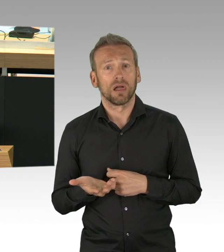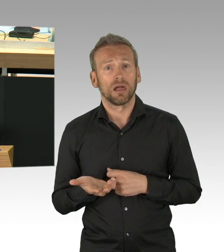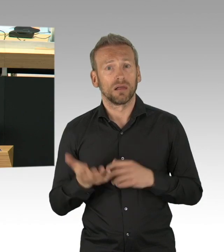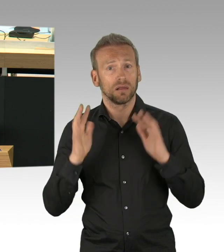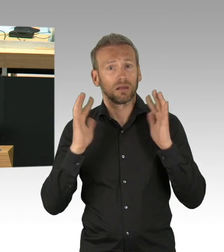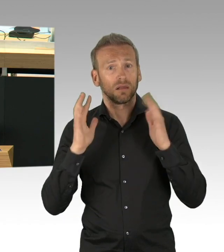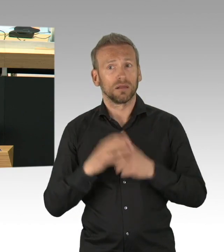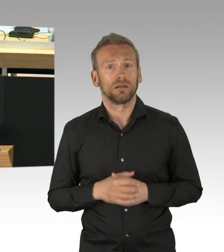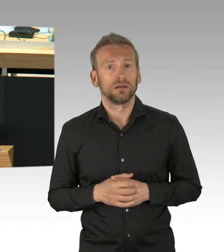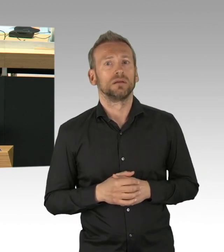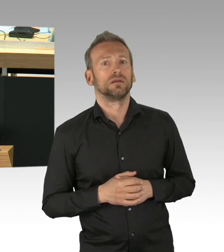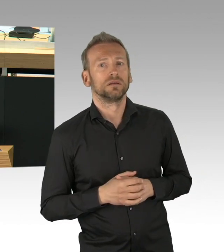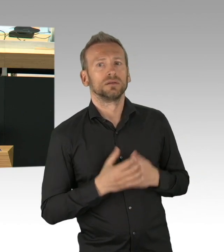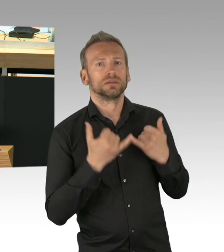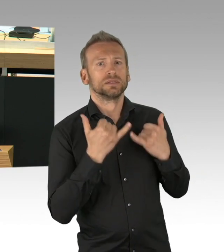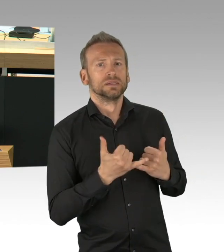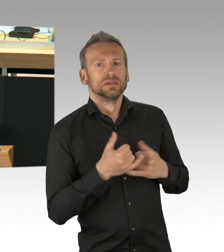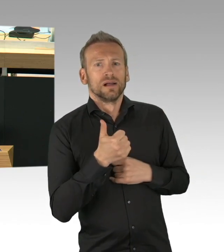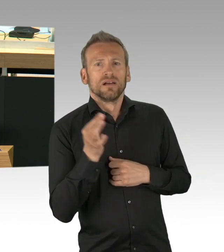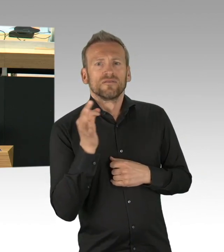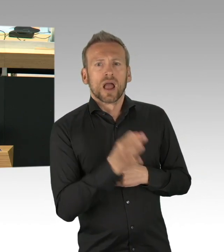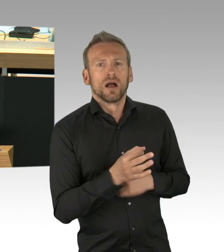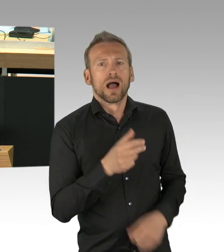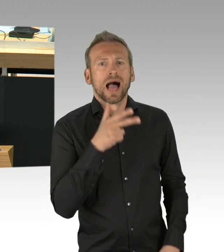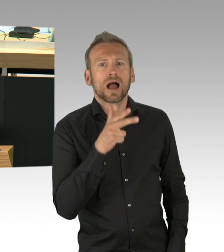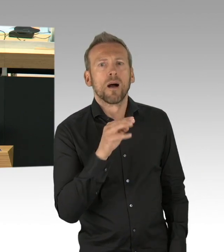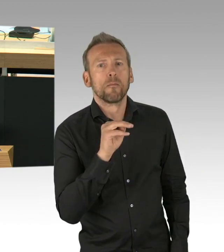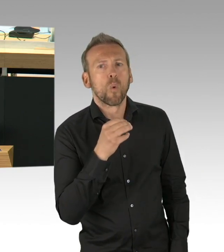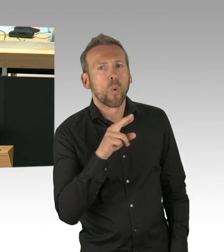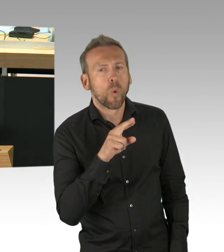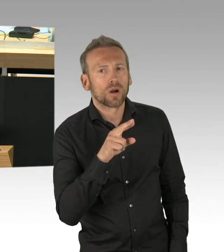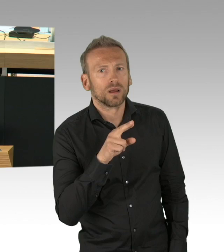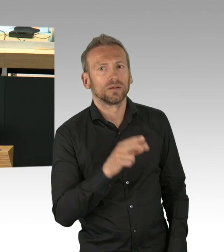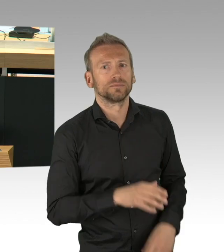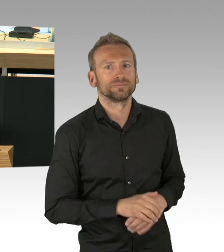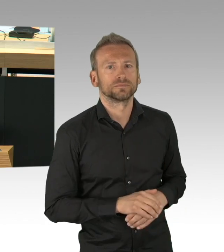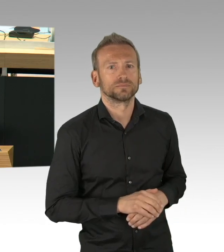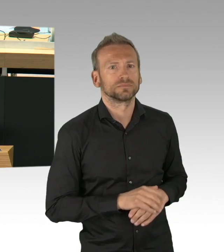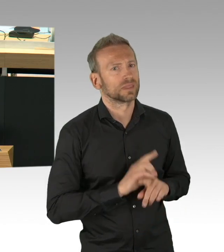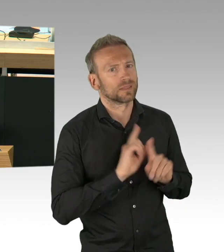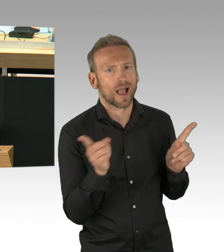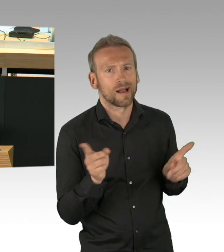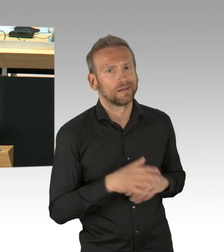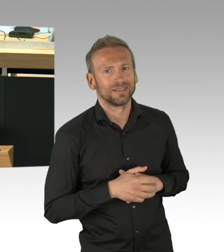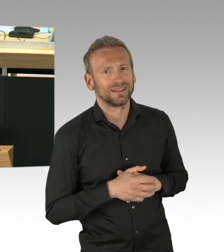dann wären Sie glaube ich, ganz schön blamiert gewesen am Tag der Schulöffnung. Und ich finde es übrigens auch nicht richtig, dass das Desinfektionsmittel,